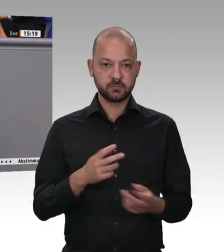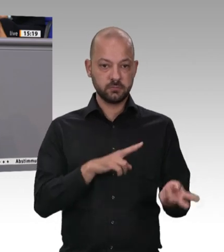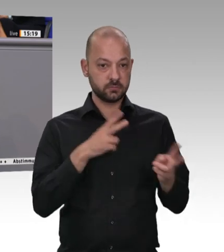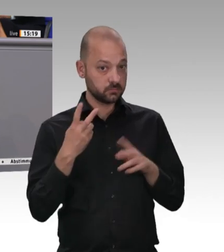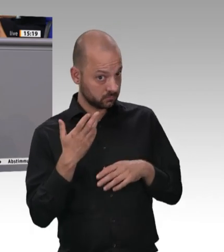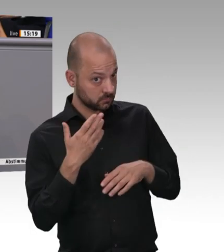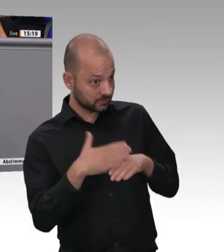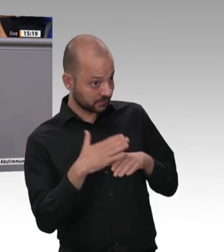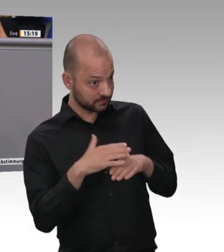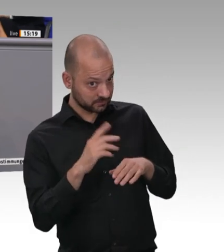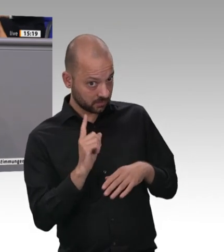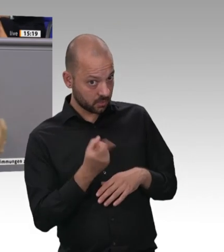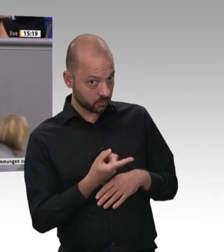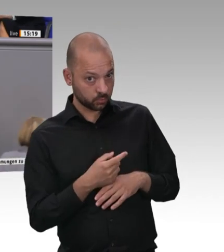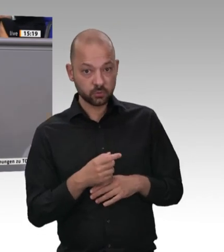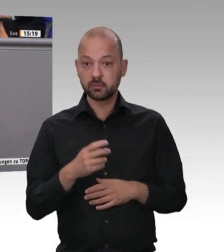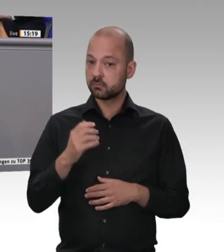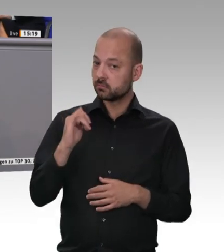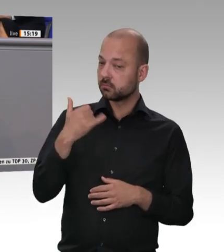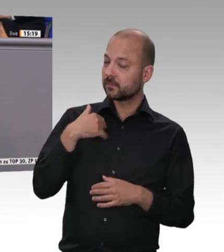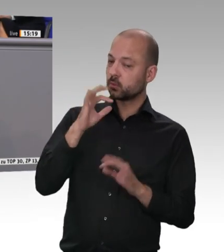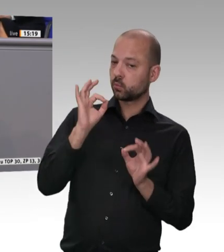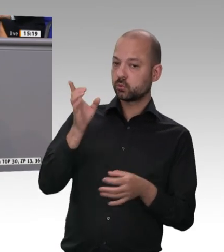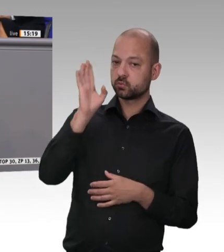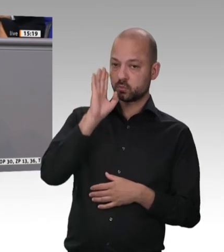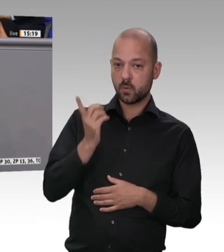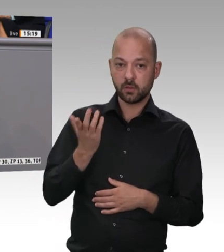Wohl denen, die noch einen Fleischer um die Ecke haben.